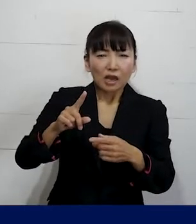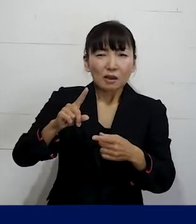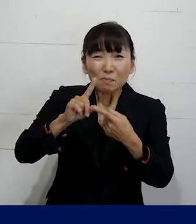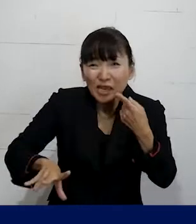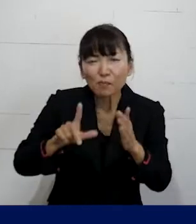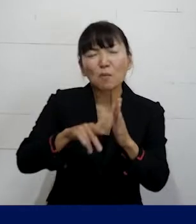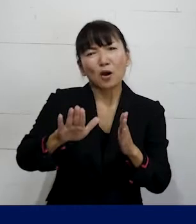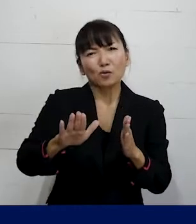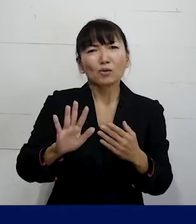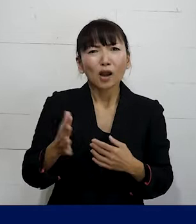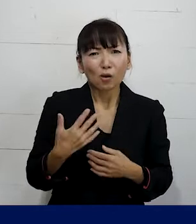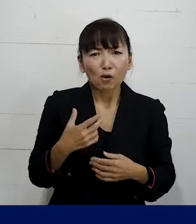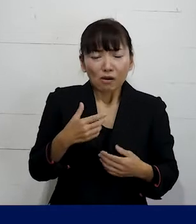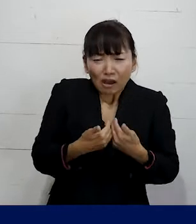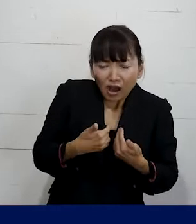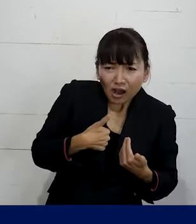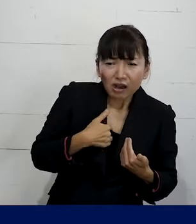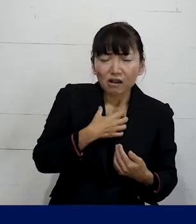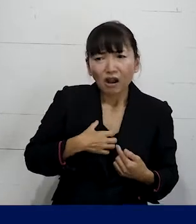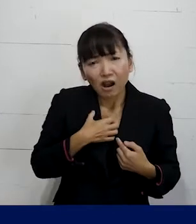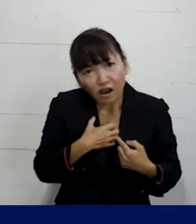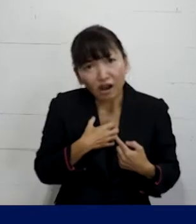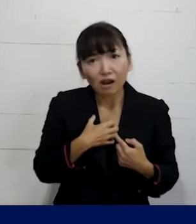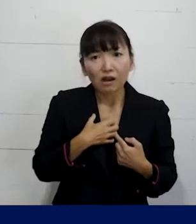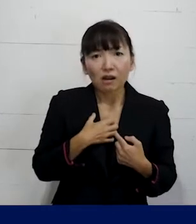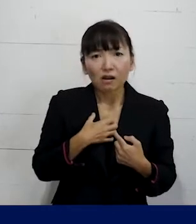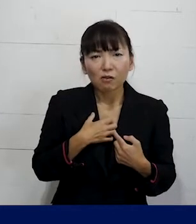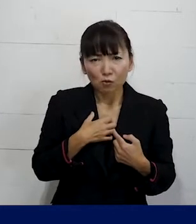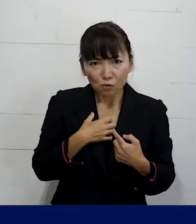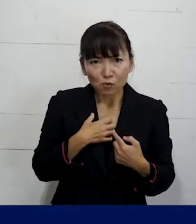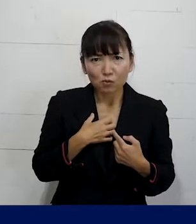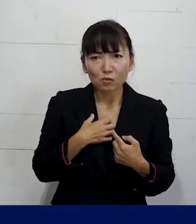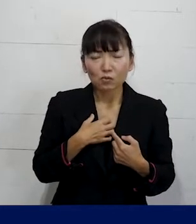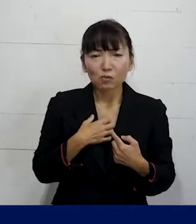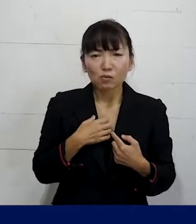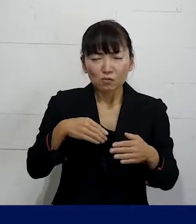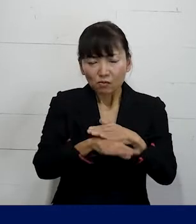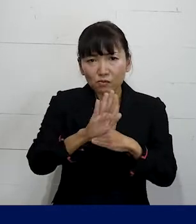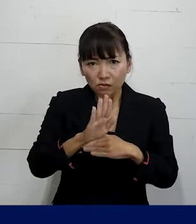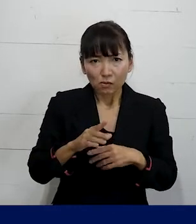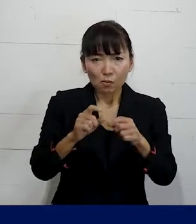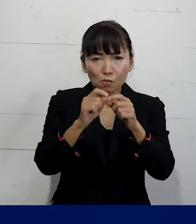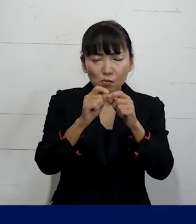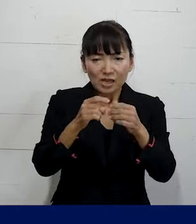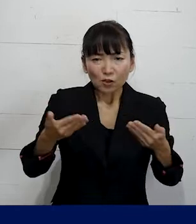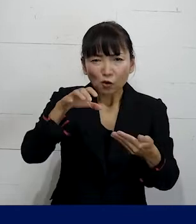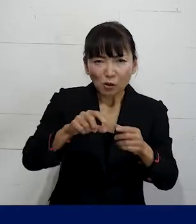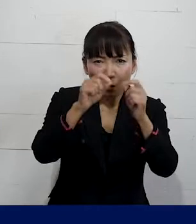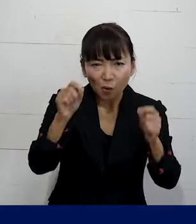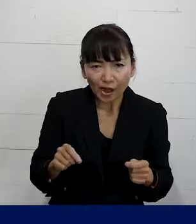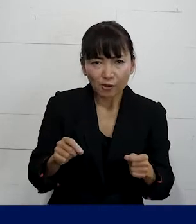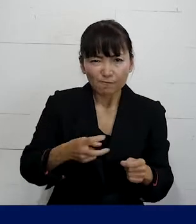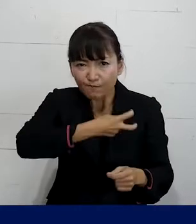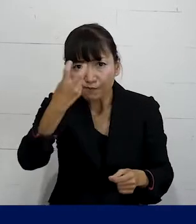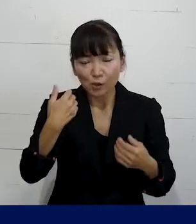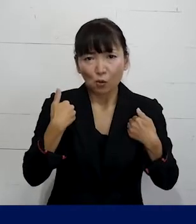その違和感とか辛さをきっかけにして どういう問題が職場にあるのかとか